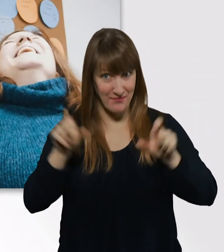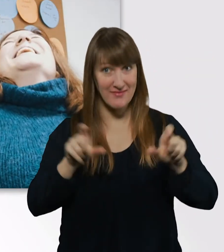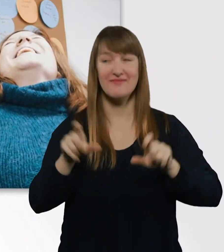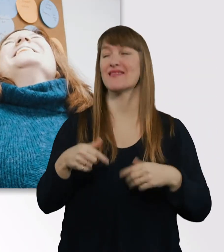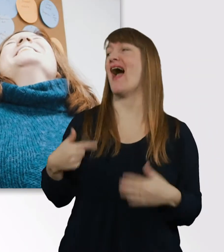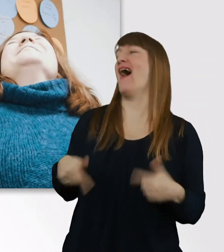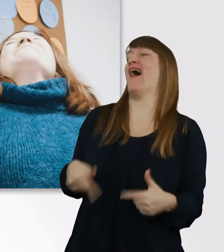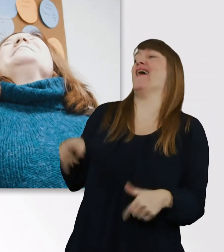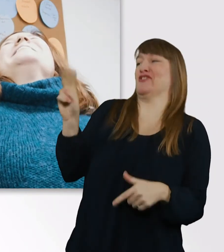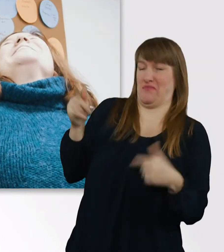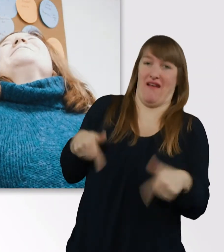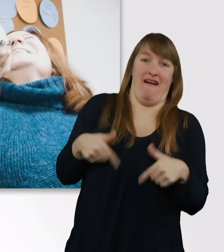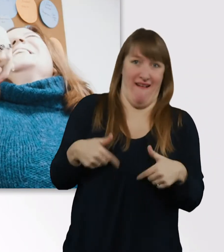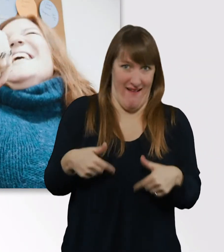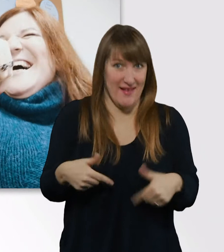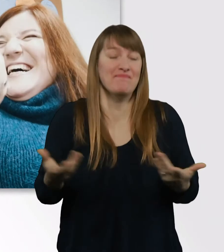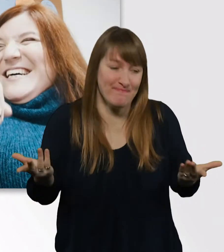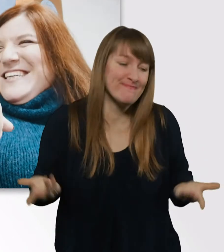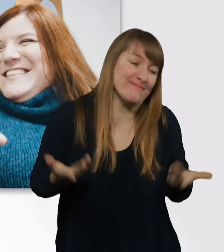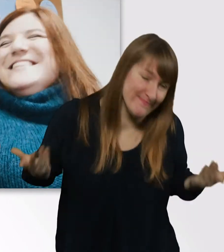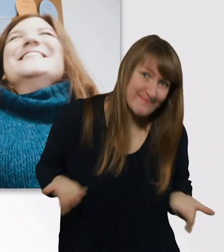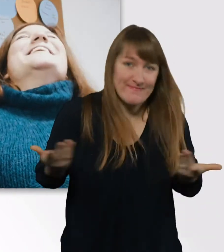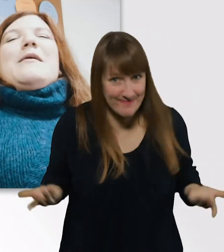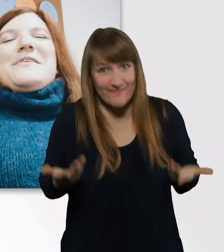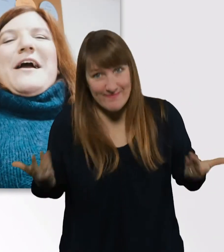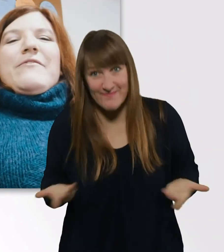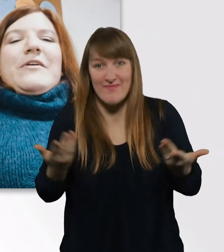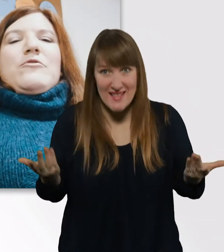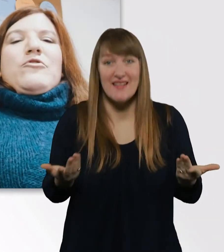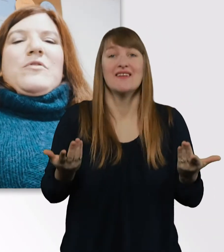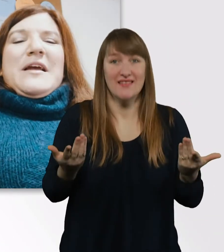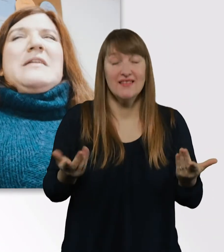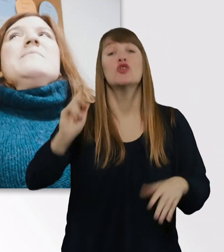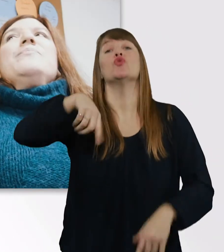Wie das halt so ist. - Genau. Dann hab ich angefangen zu studieren,